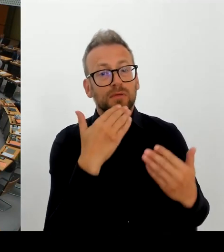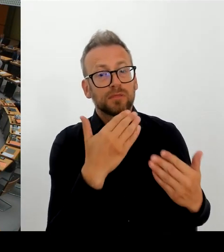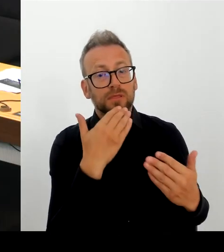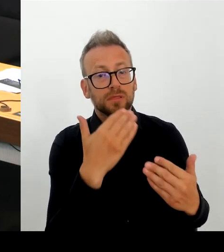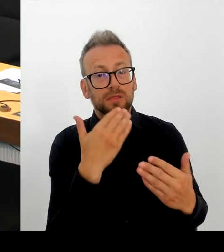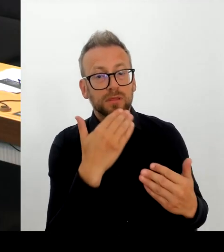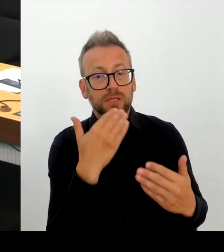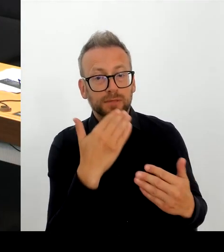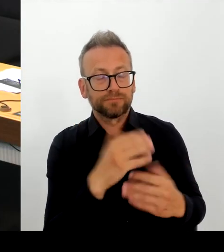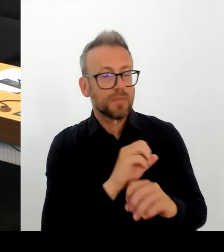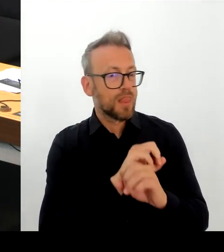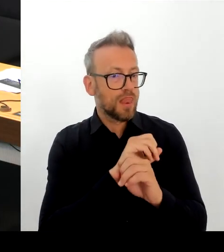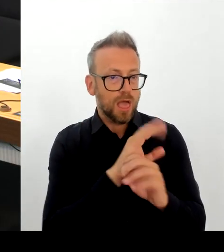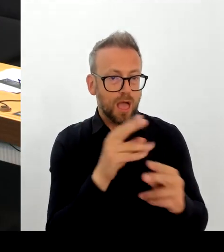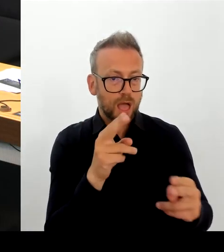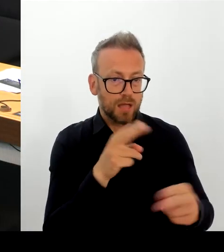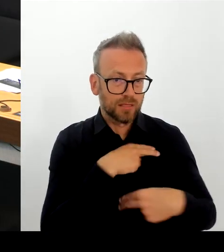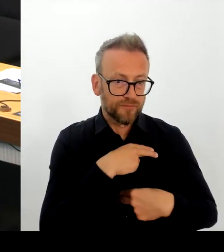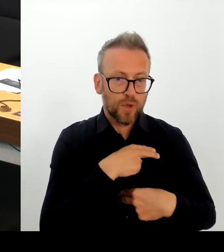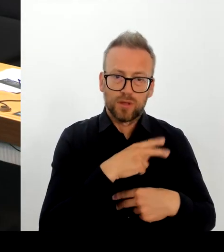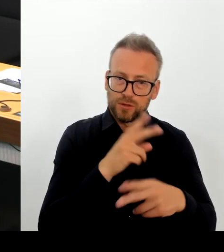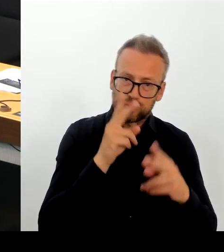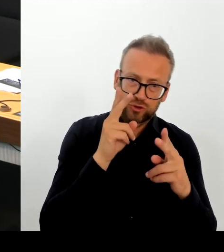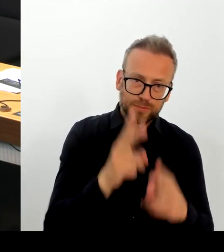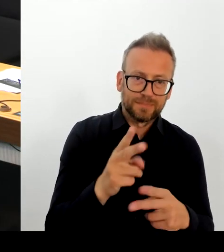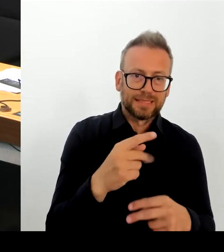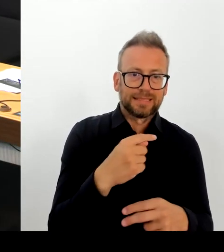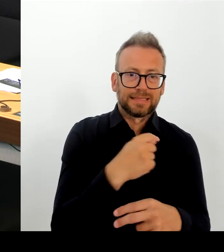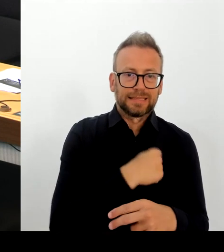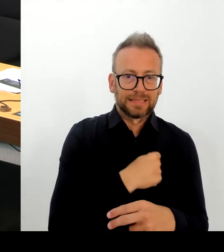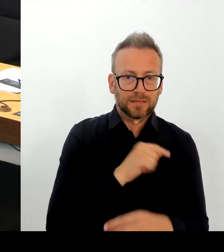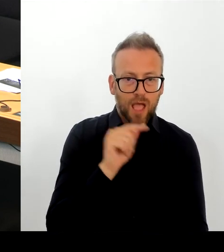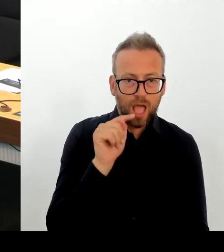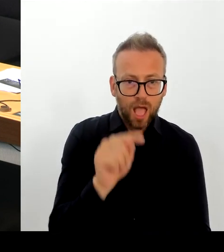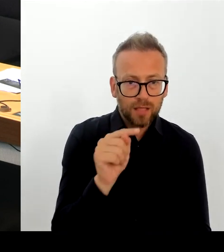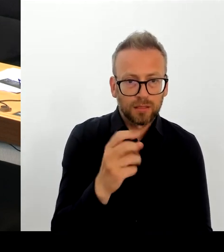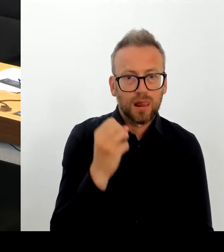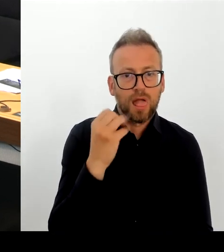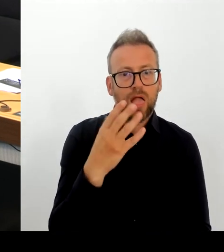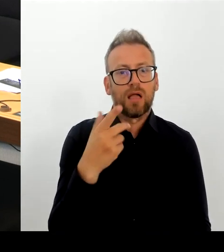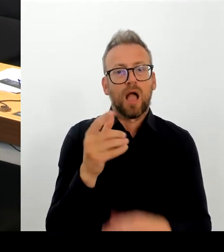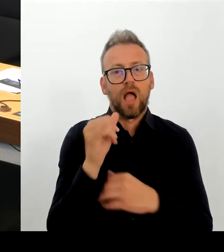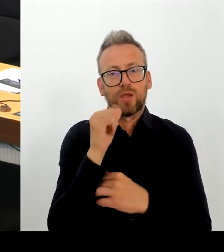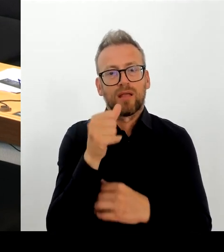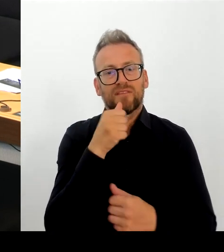Selbstverständlich. Das habe auch ich hier im Hohen Haus als Senatorin immer gesagt.